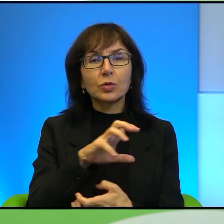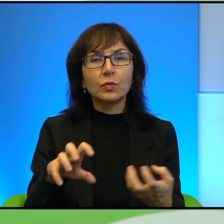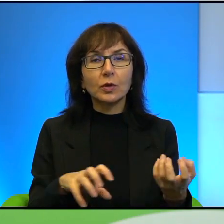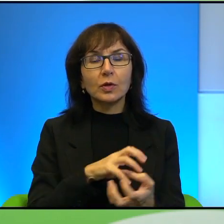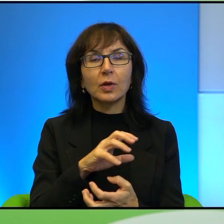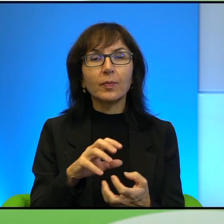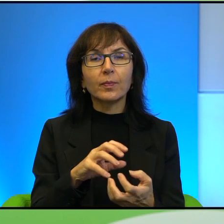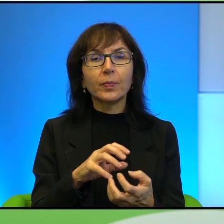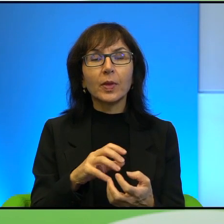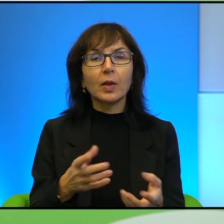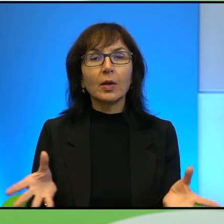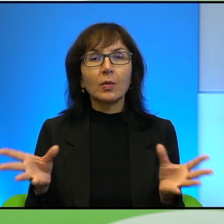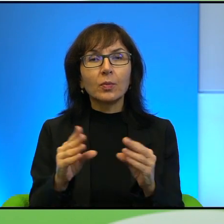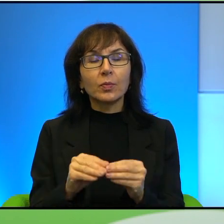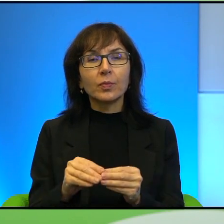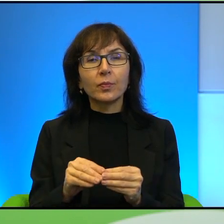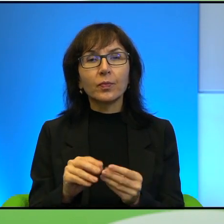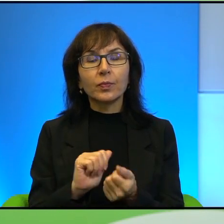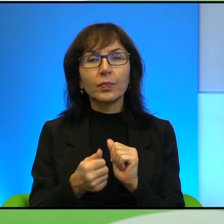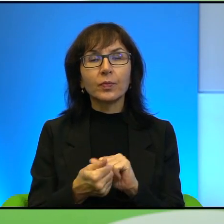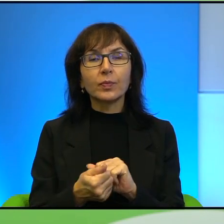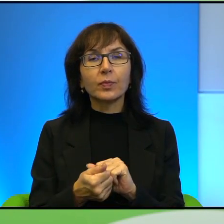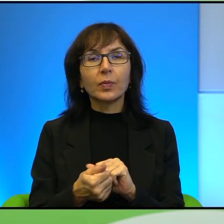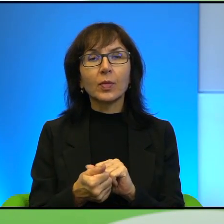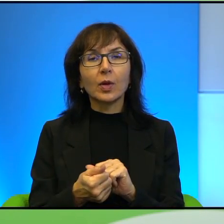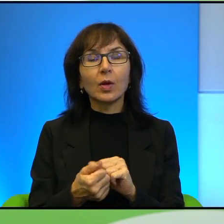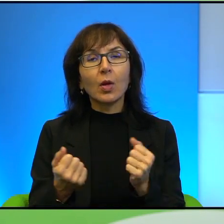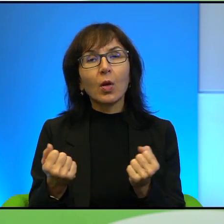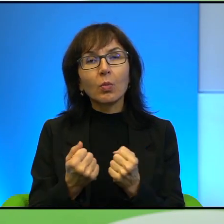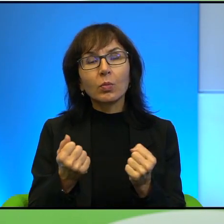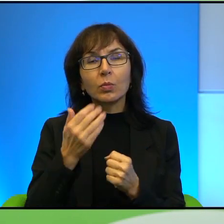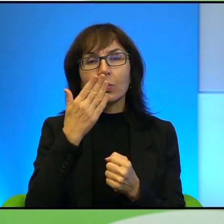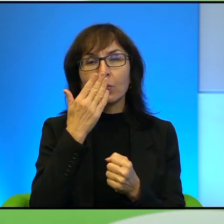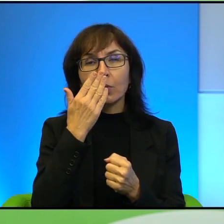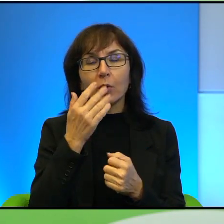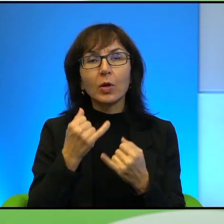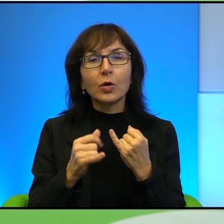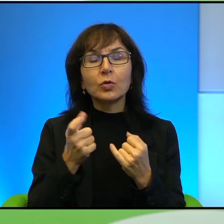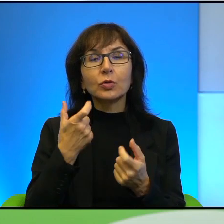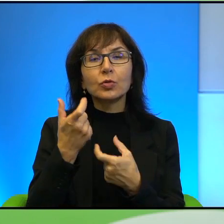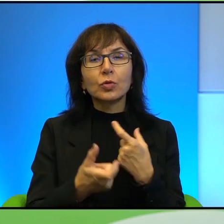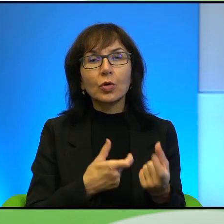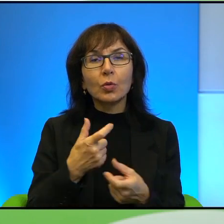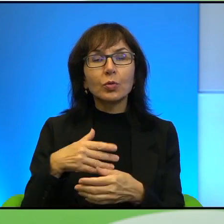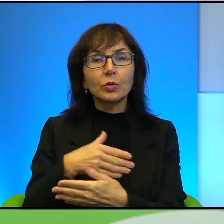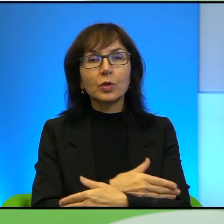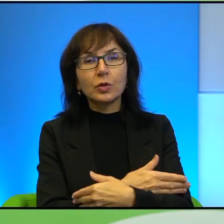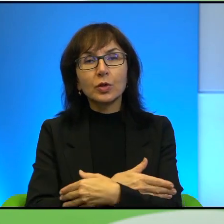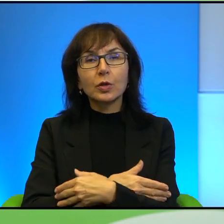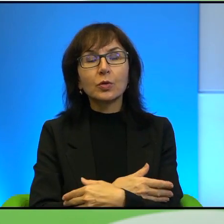Ale jednocześnie są mocne wizerunkowo, to znaczy jak się coś zrobi dziecku, to to ma jakiś taki wydźwięk, chwyta za serce od razu.